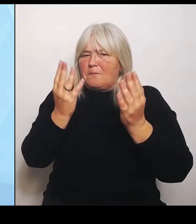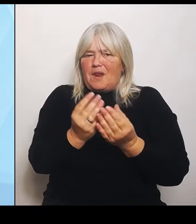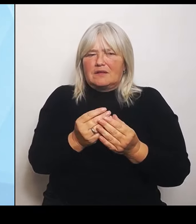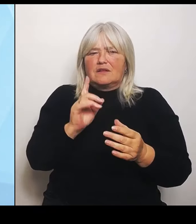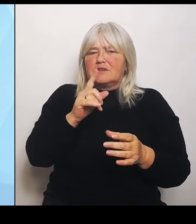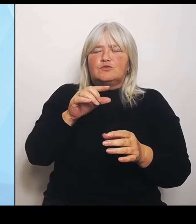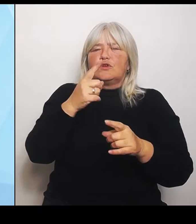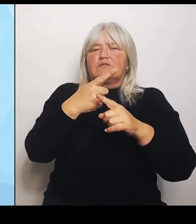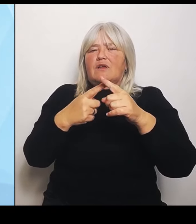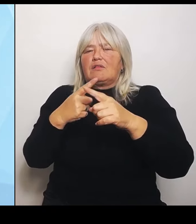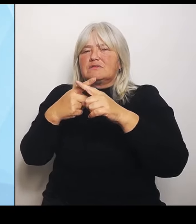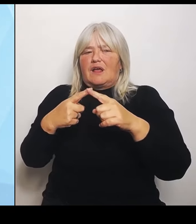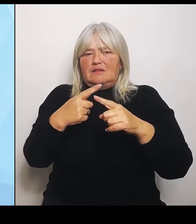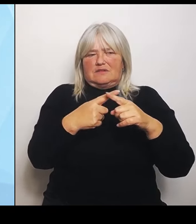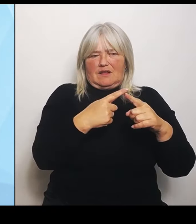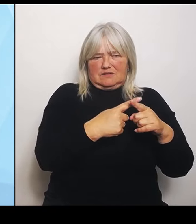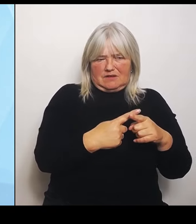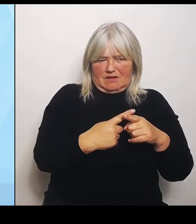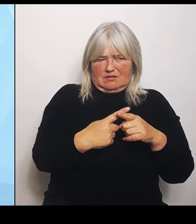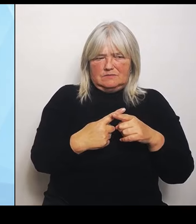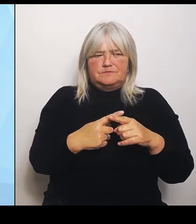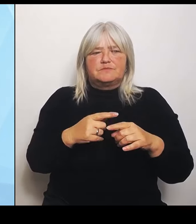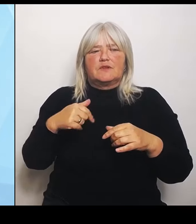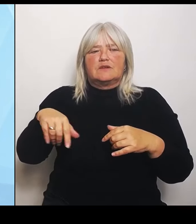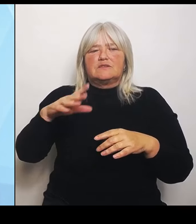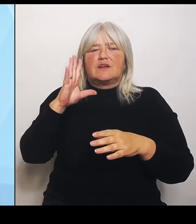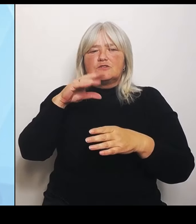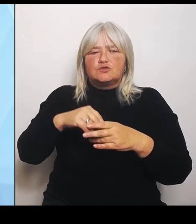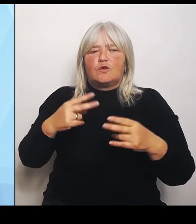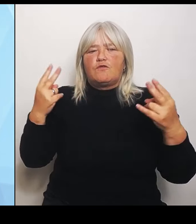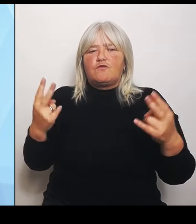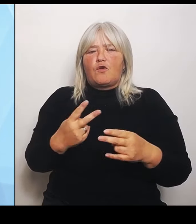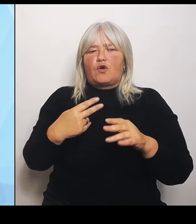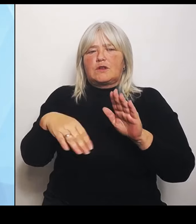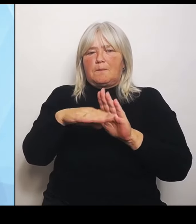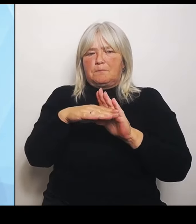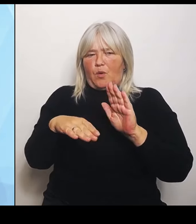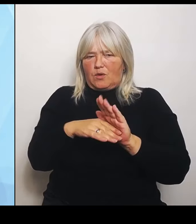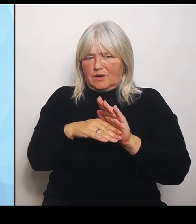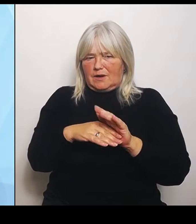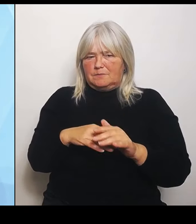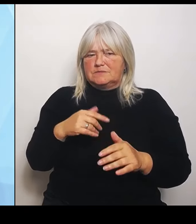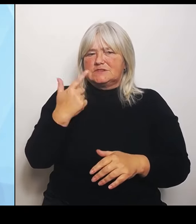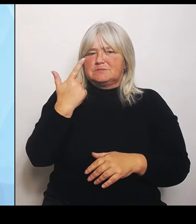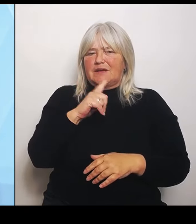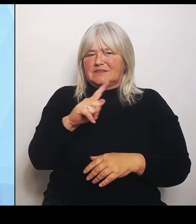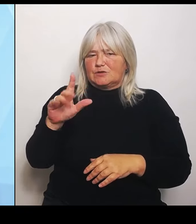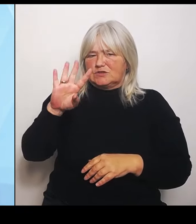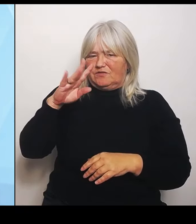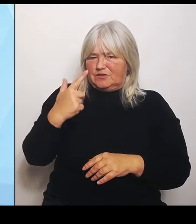Förderprogramm, wo wir mit von 2024 bis 2028 100 Millionen € zur Verfügung stellen, die